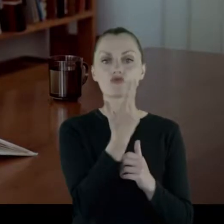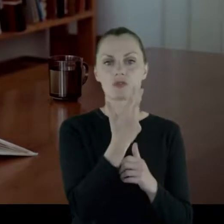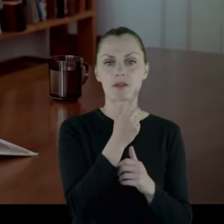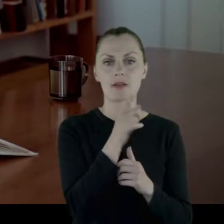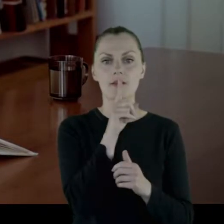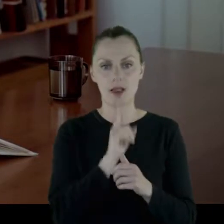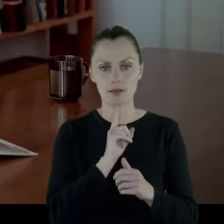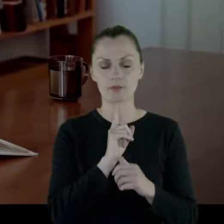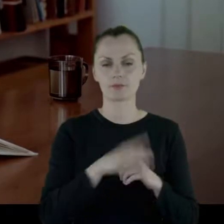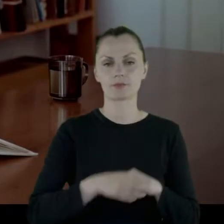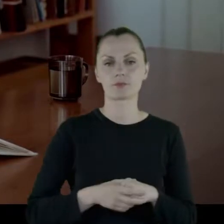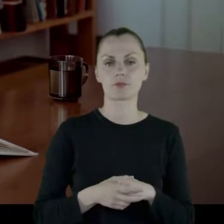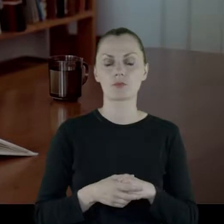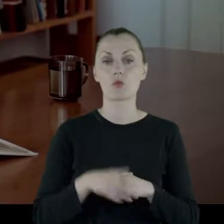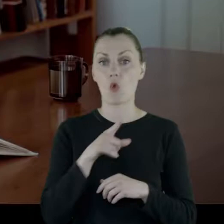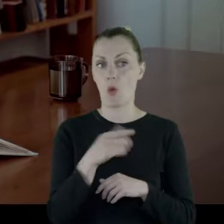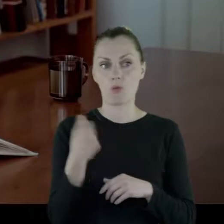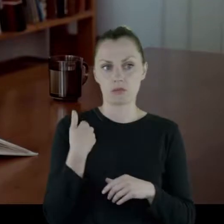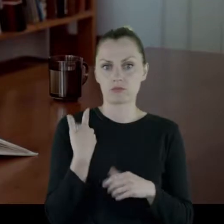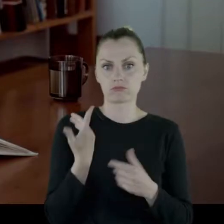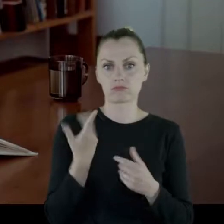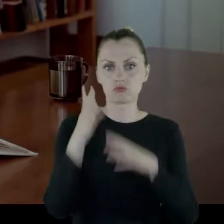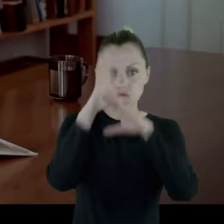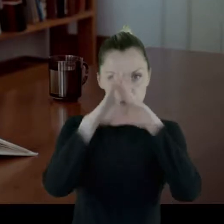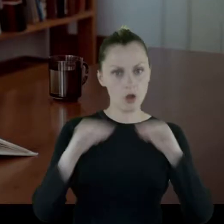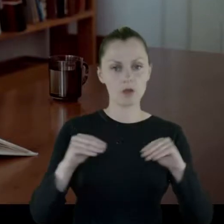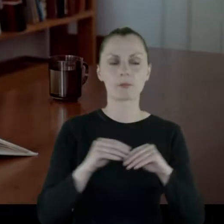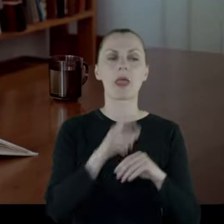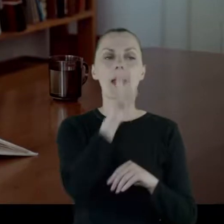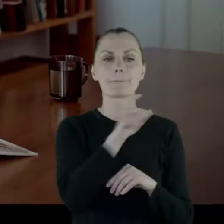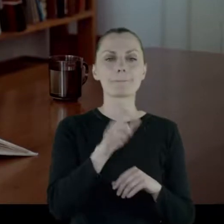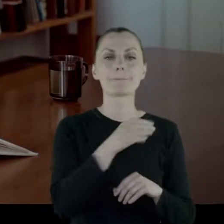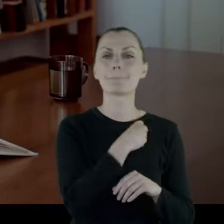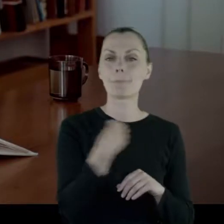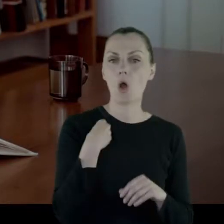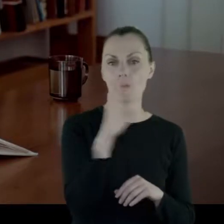I to było uszanowane. Polki miały księdza katechetę.